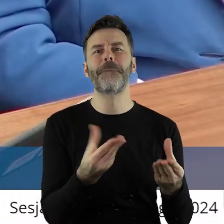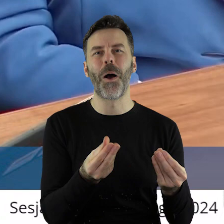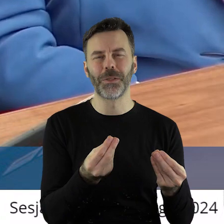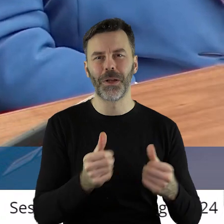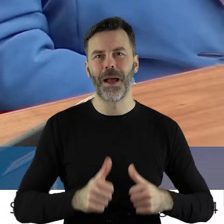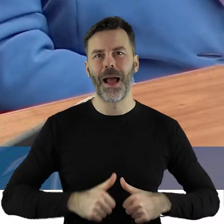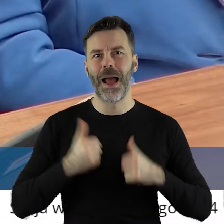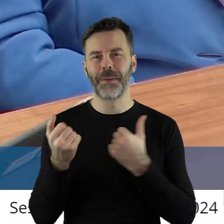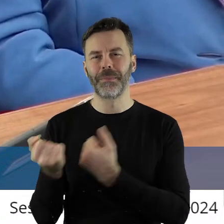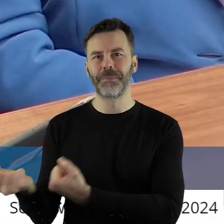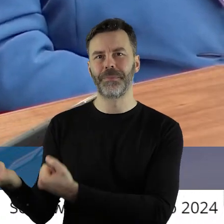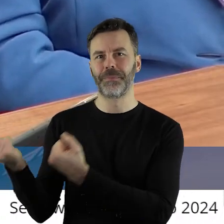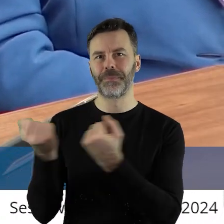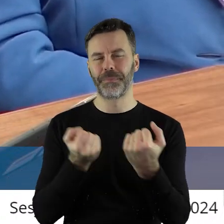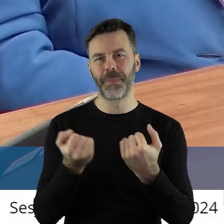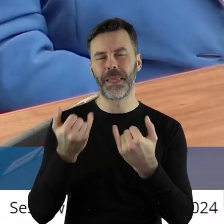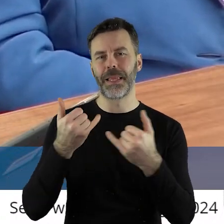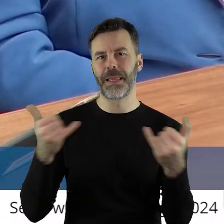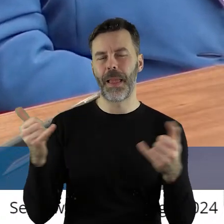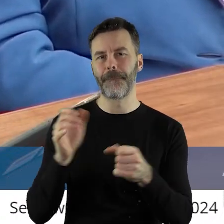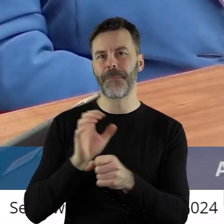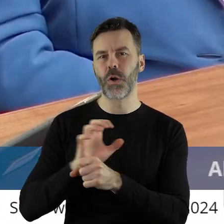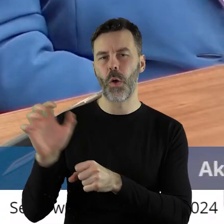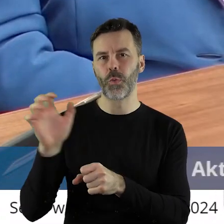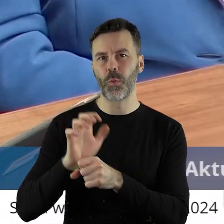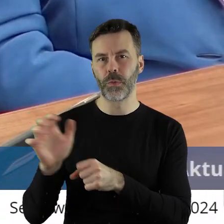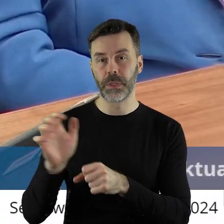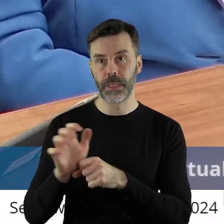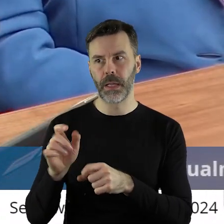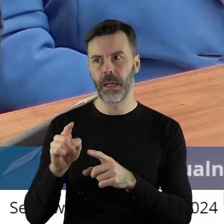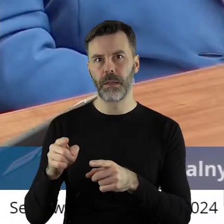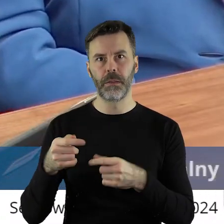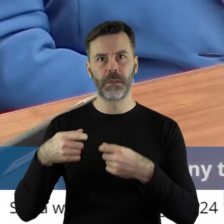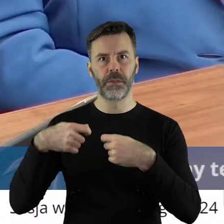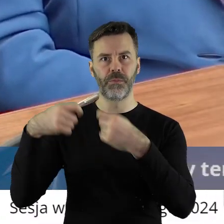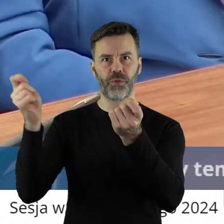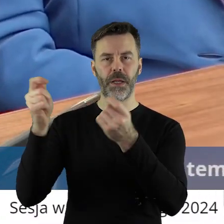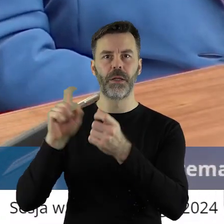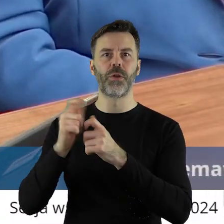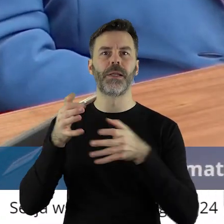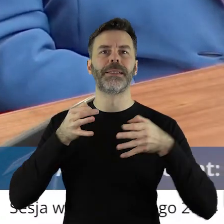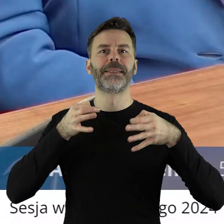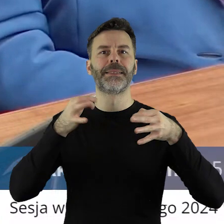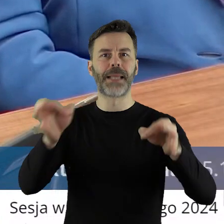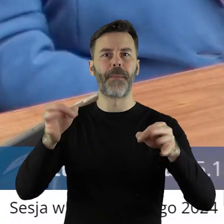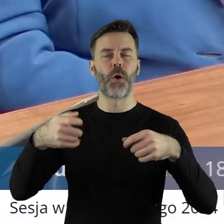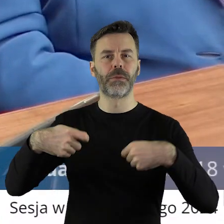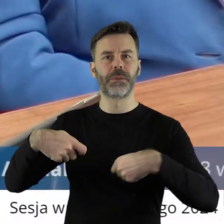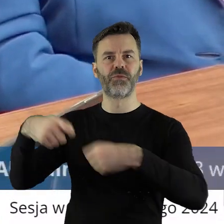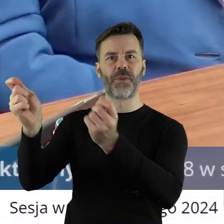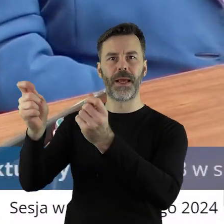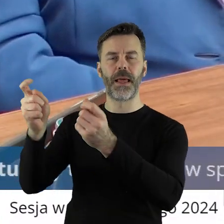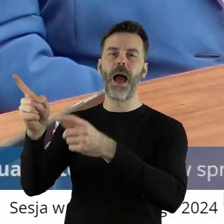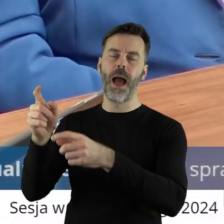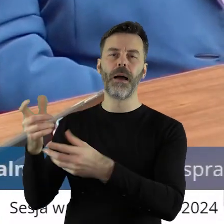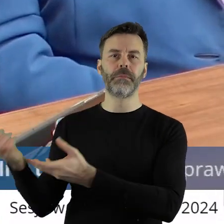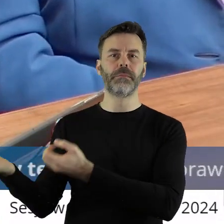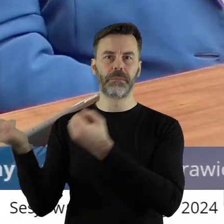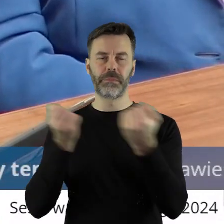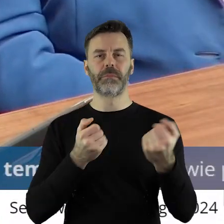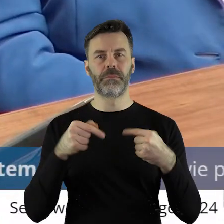żeby sprowadzać inne produkty, ale zarazem sprzedawać tam np. samochody czy inne